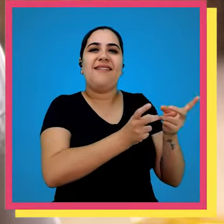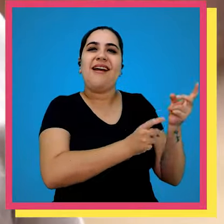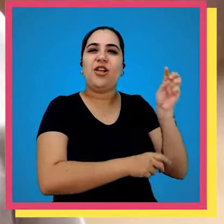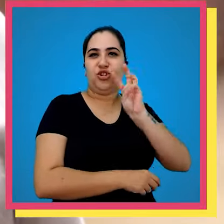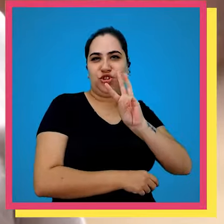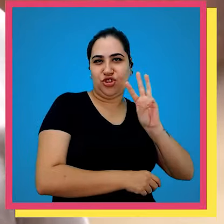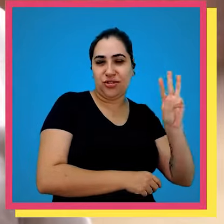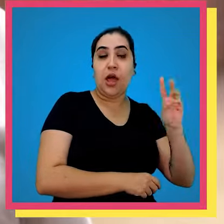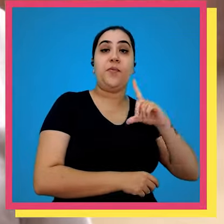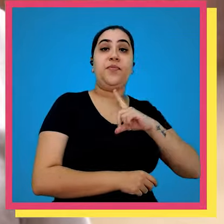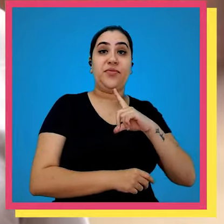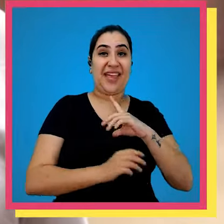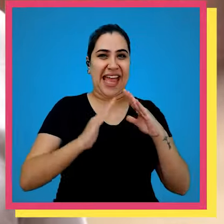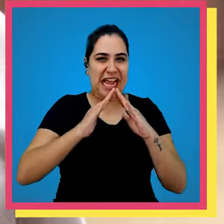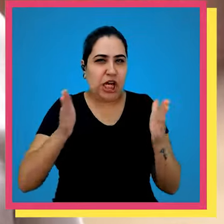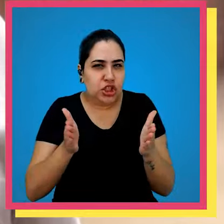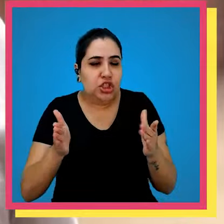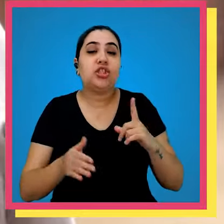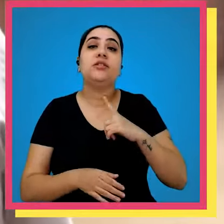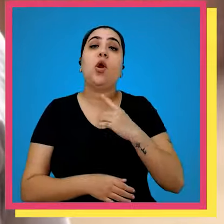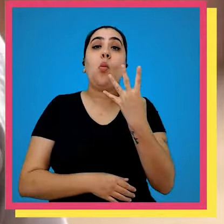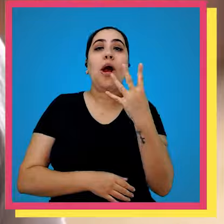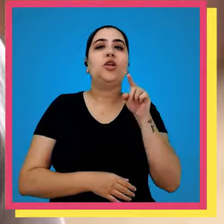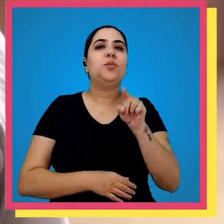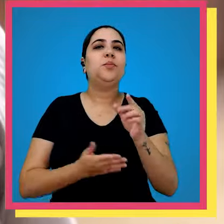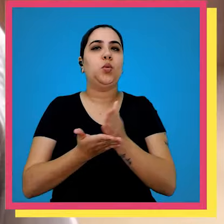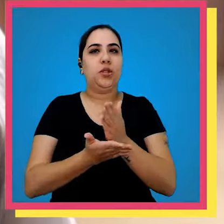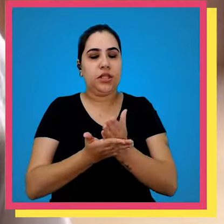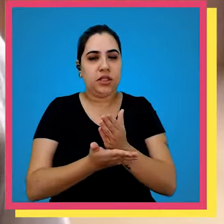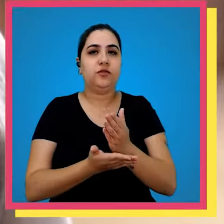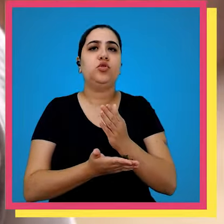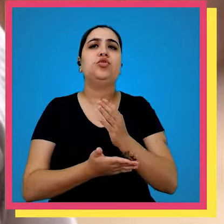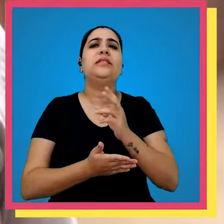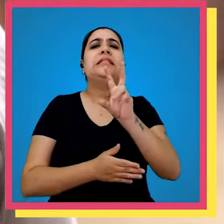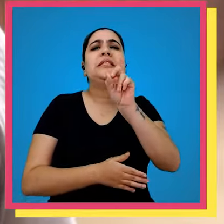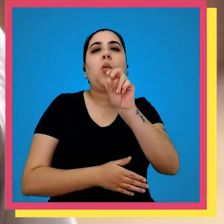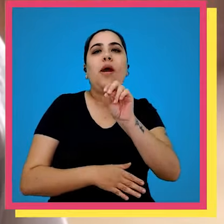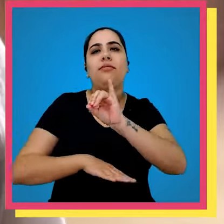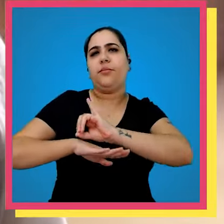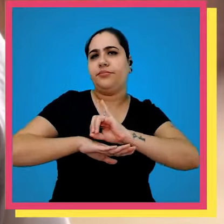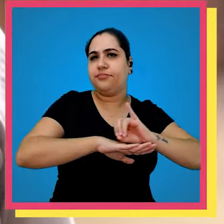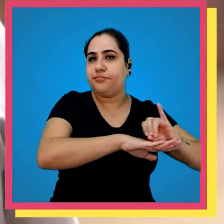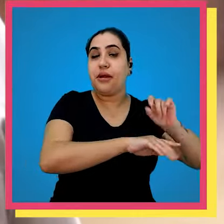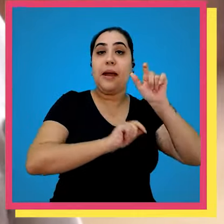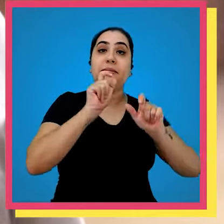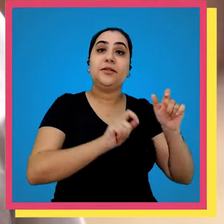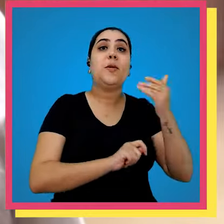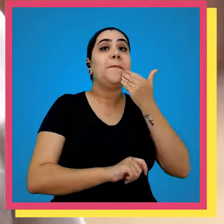na casinha hoje nós temos é cerca de 4.000 tiros São 50 mais exemplares totalmente dedicados aos